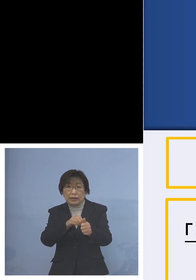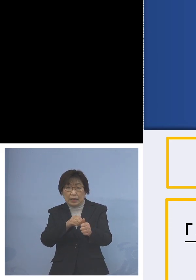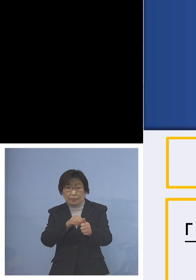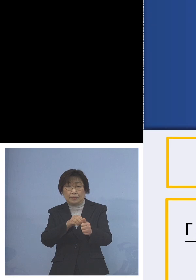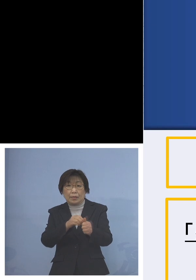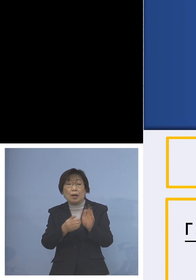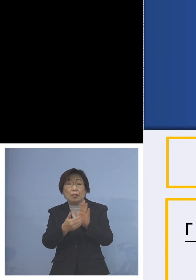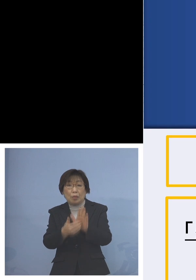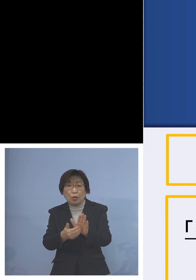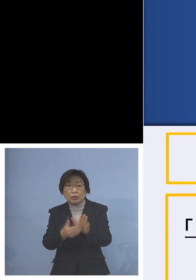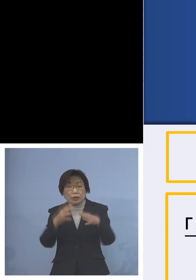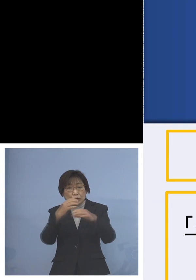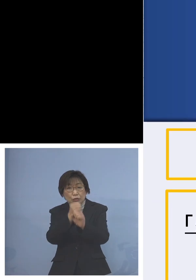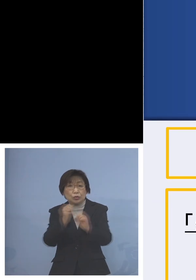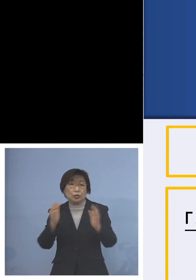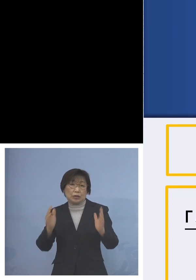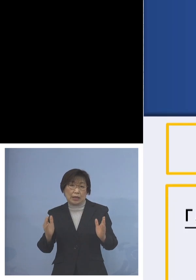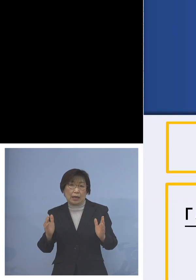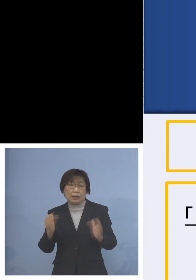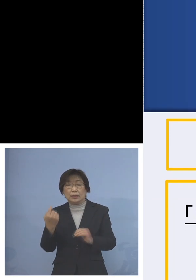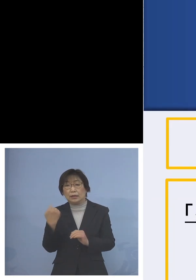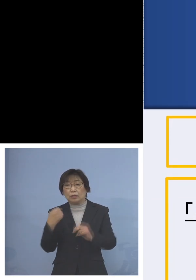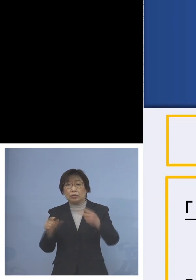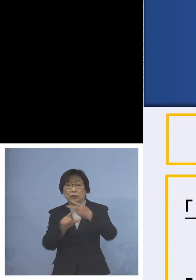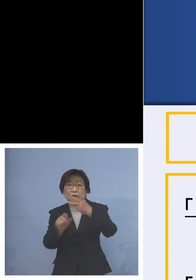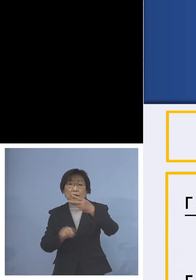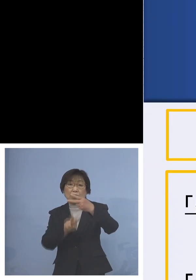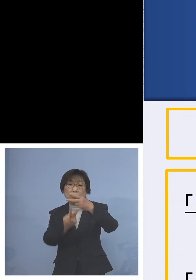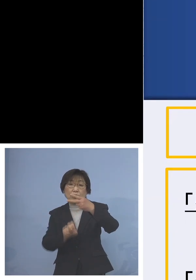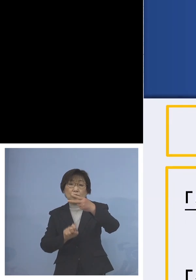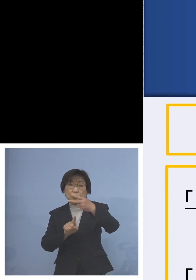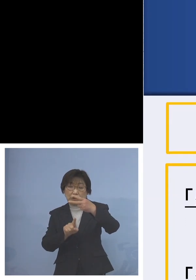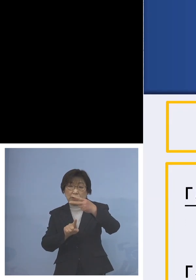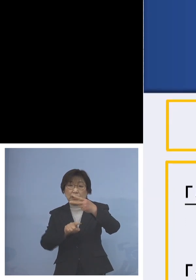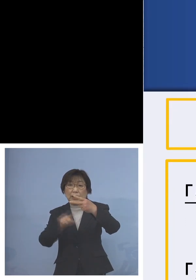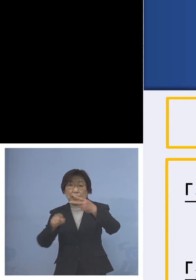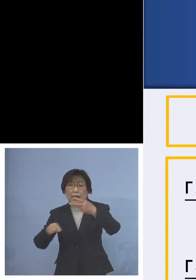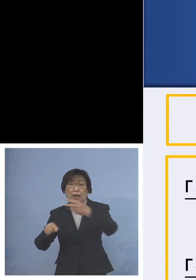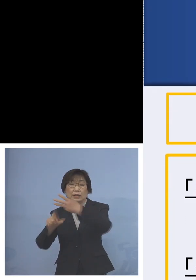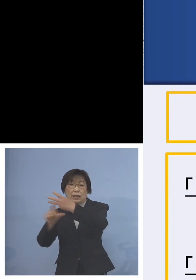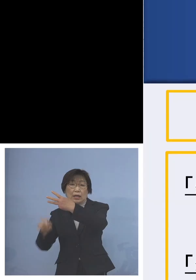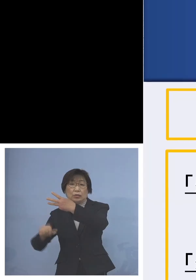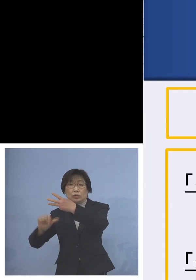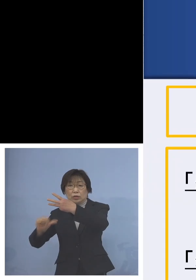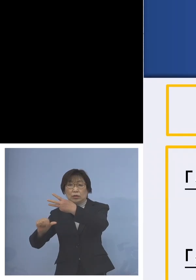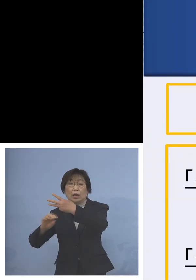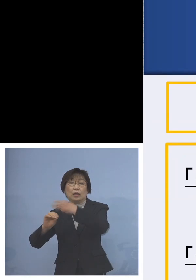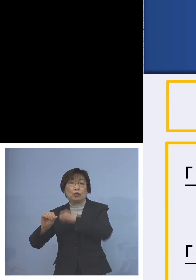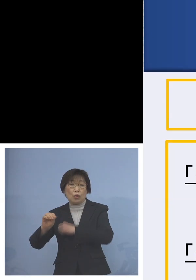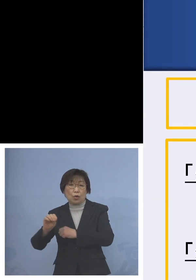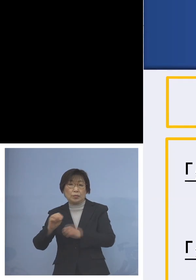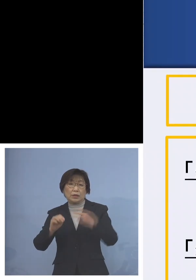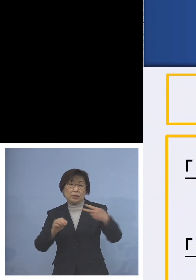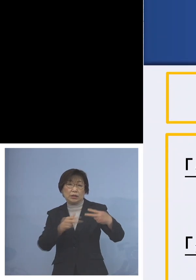昨日2月21日から3月5日土曜日 2週間ということで